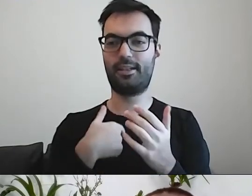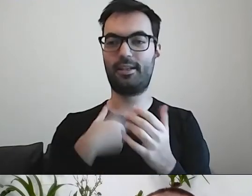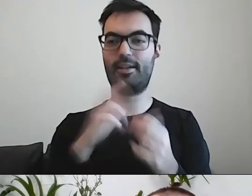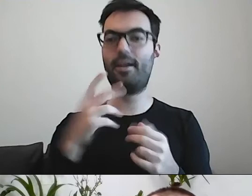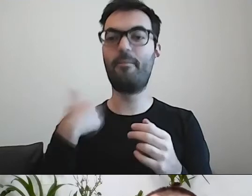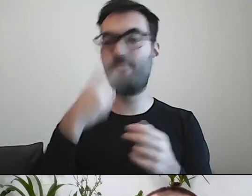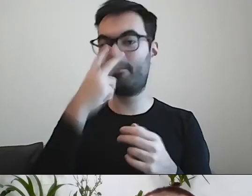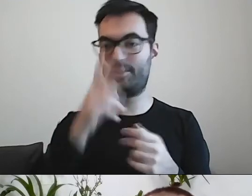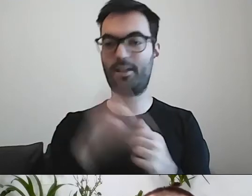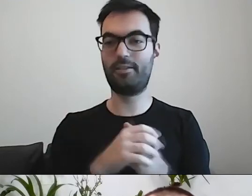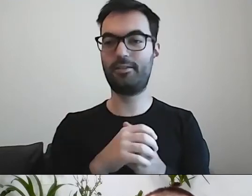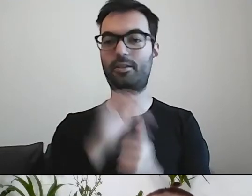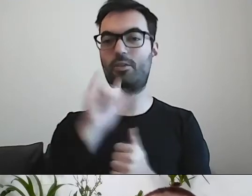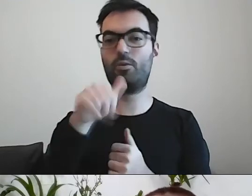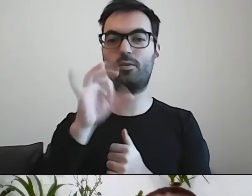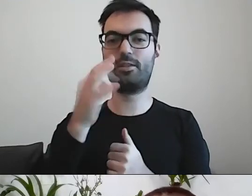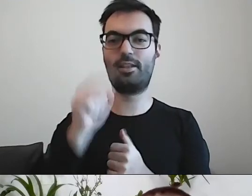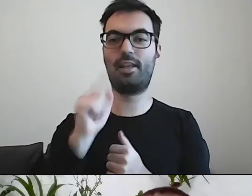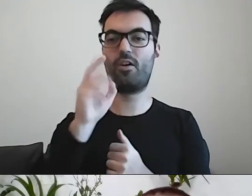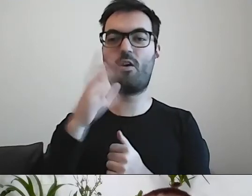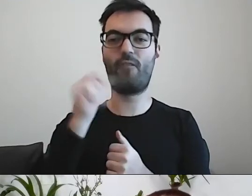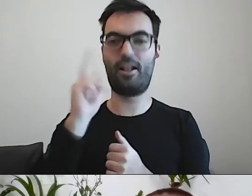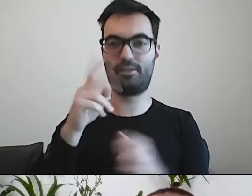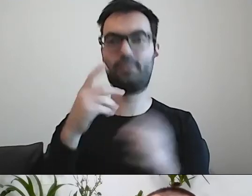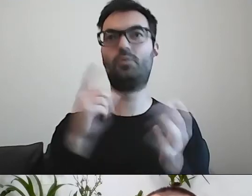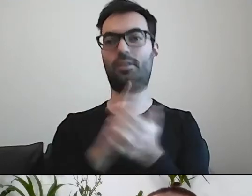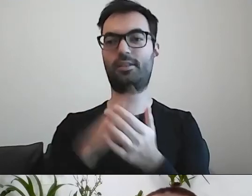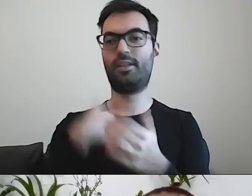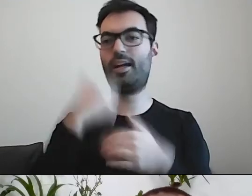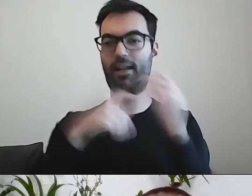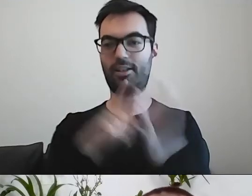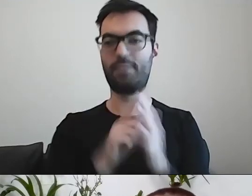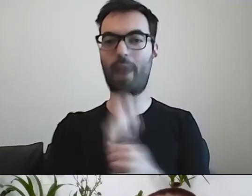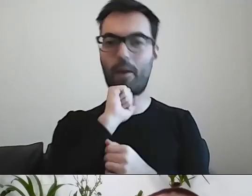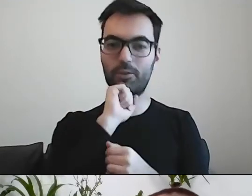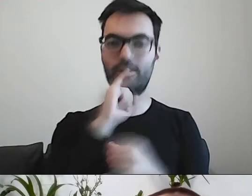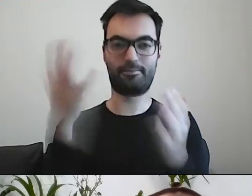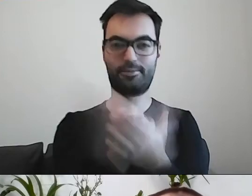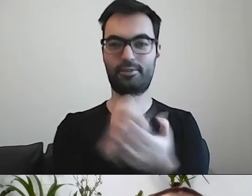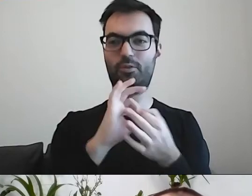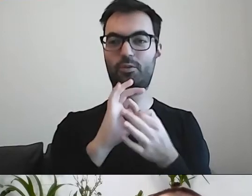przy pierwszych sukcesach Justyny Kowalczyk. I gratulować Adamowi Małyszowi po zdobyciu Złotej Kuli,